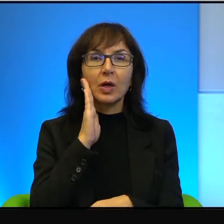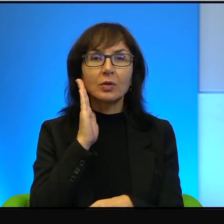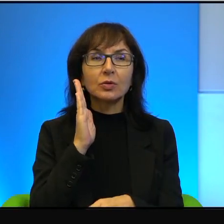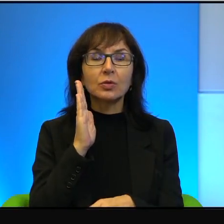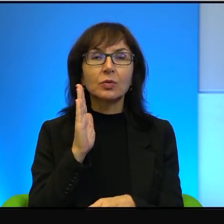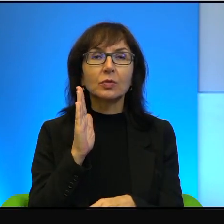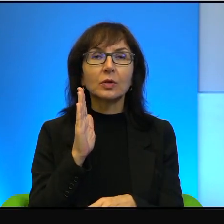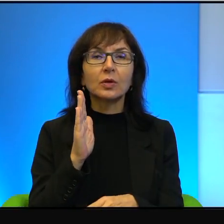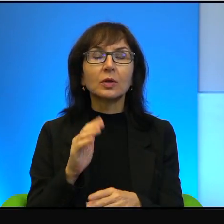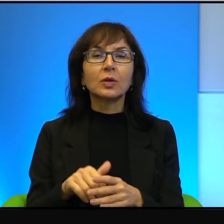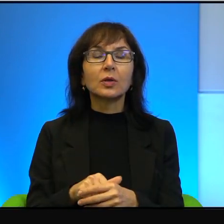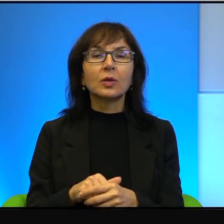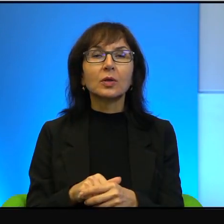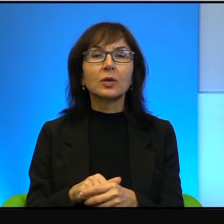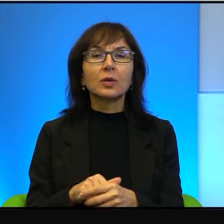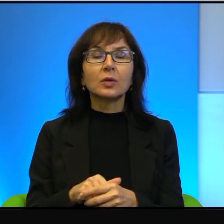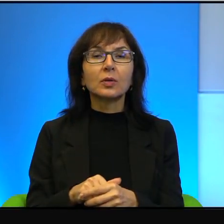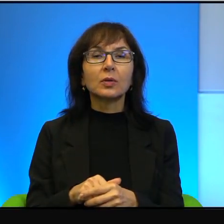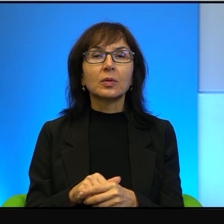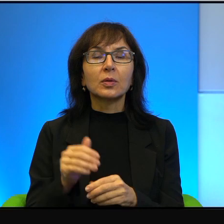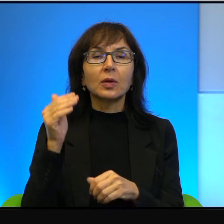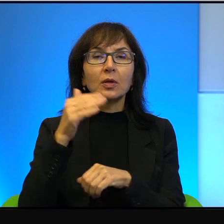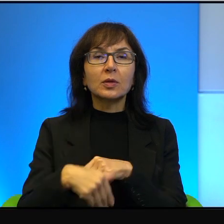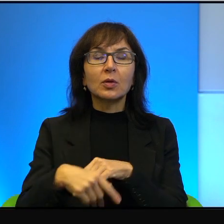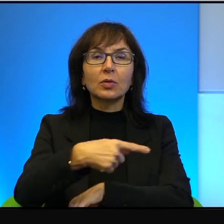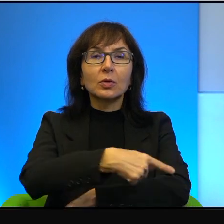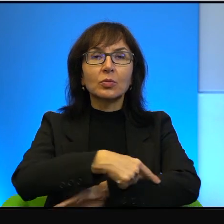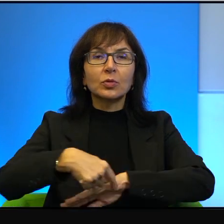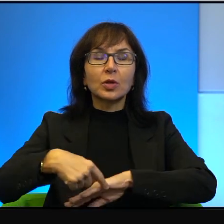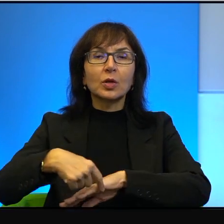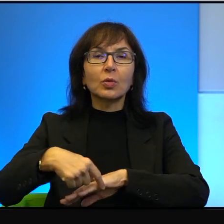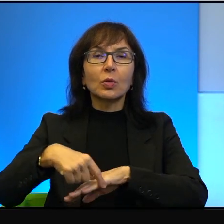izraelskich osadników na zachodnim brzegu, Biblia jest czytana,